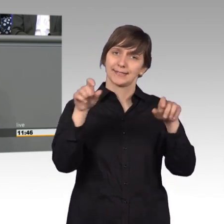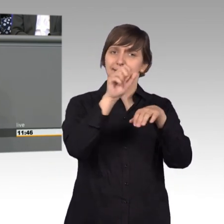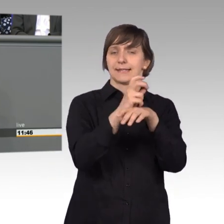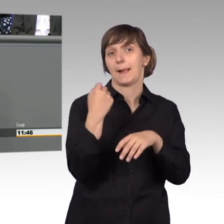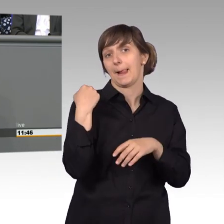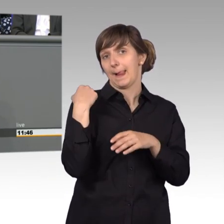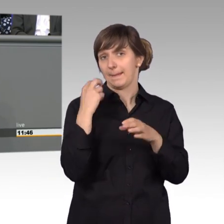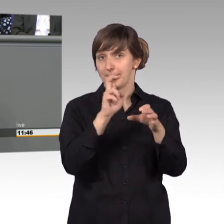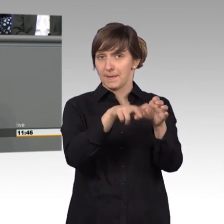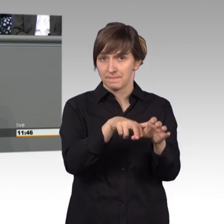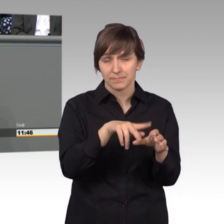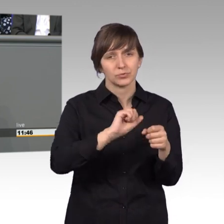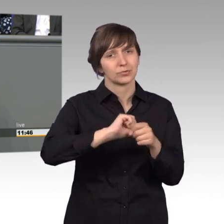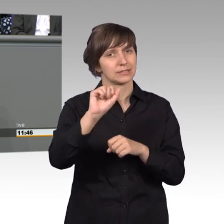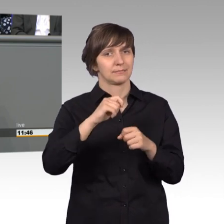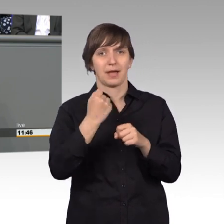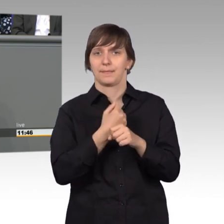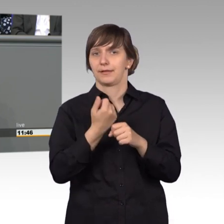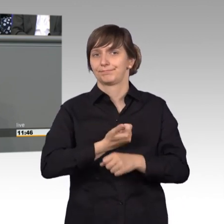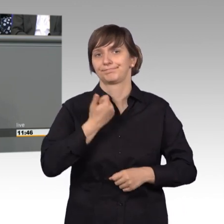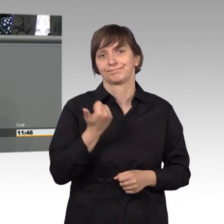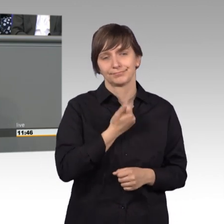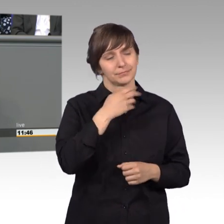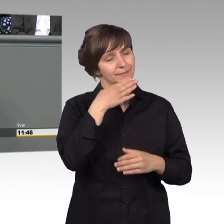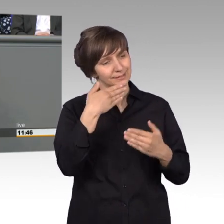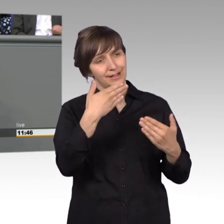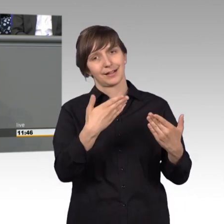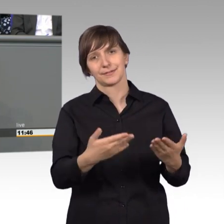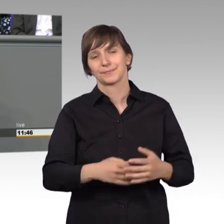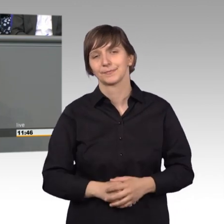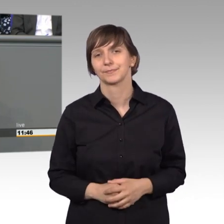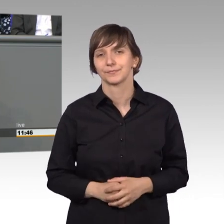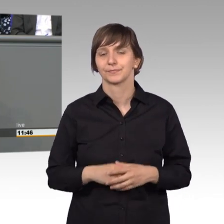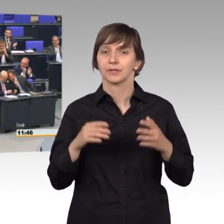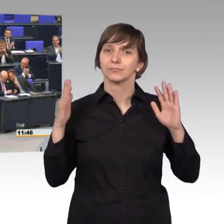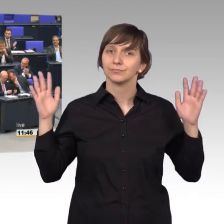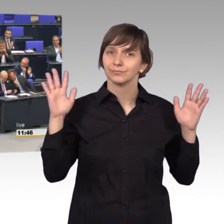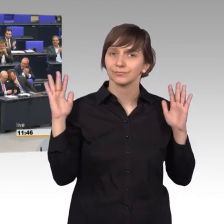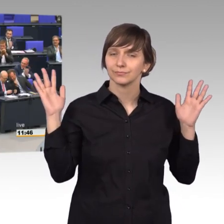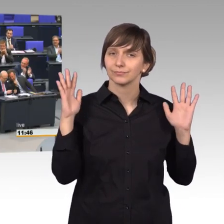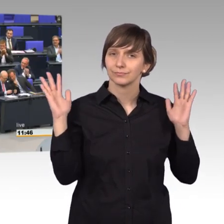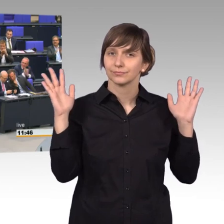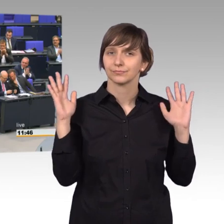aber trotzdem eine hervorragende Arbeit macht. Vielen Dank dafür. [Beifall]